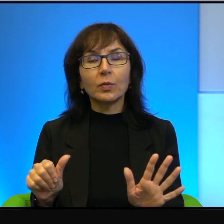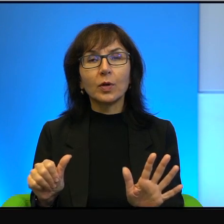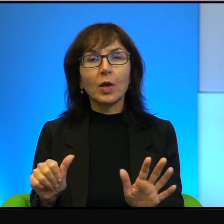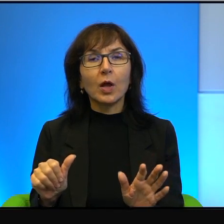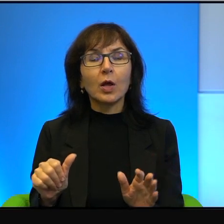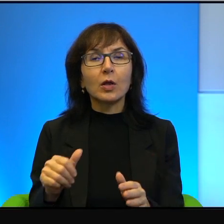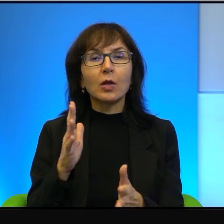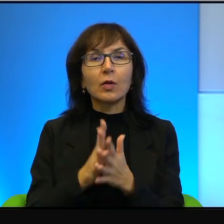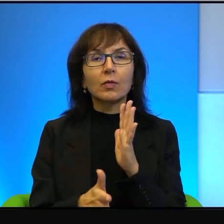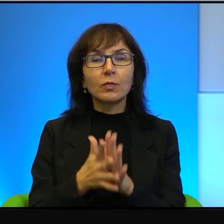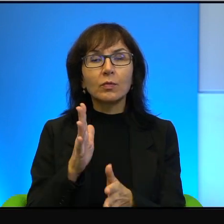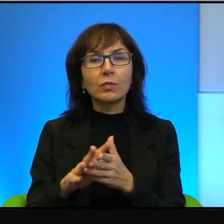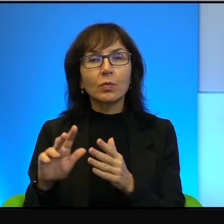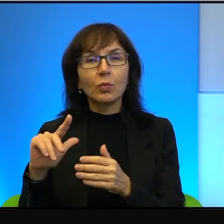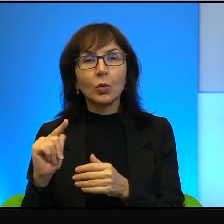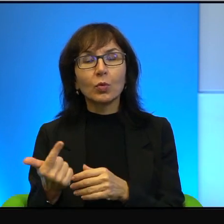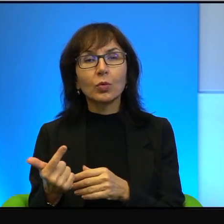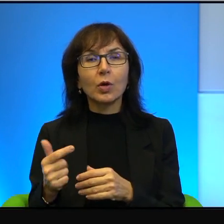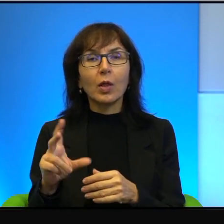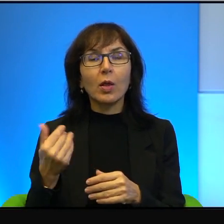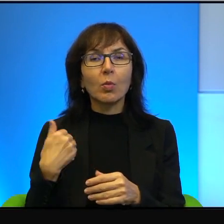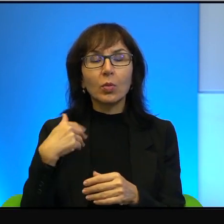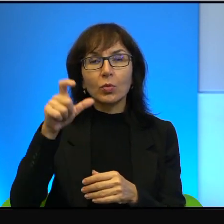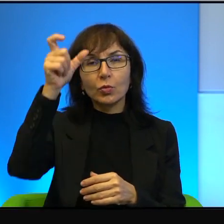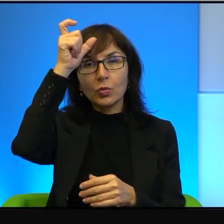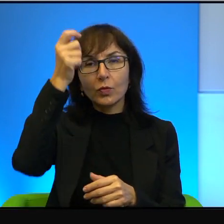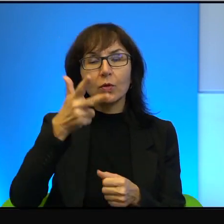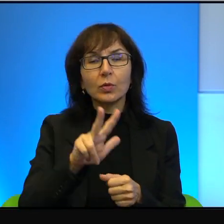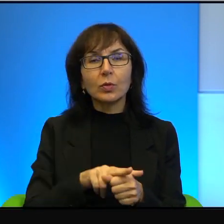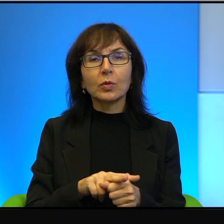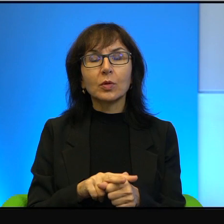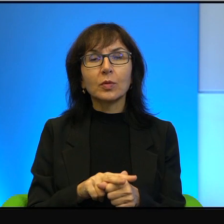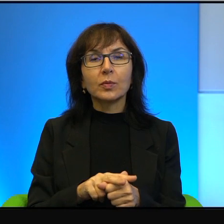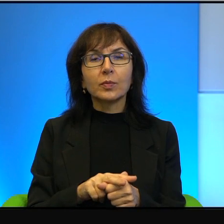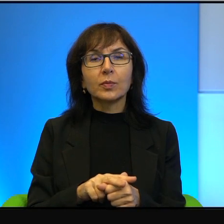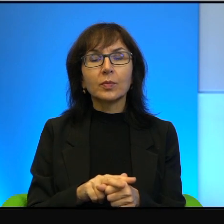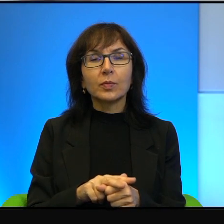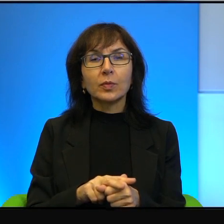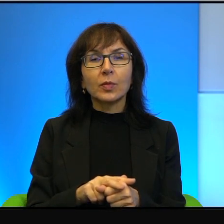Także to nie był człowiek, który, taki pięknoduch,